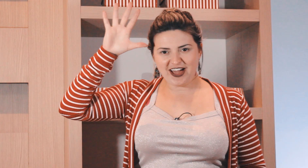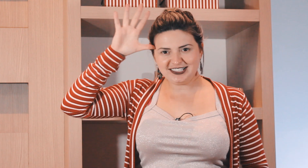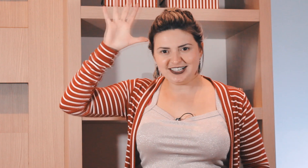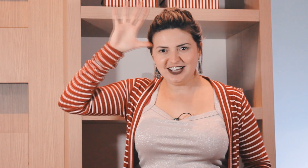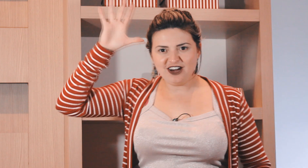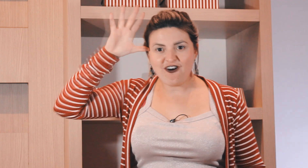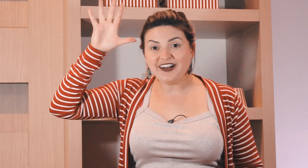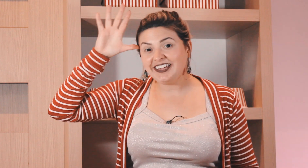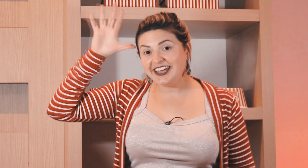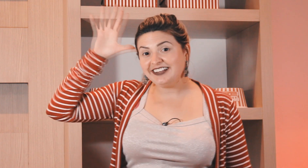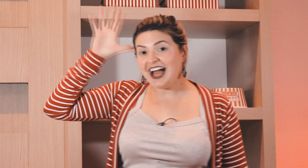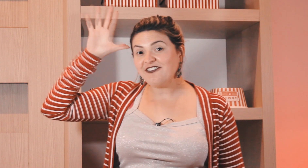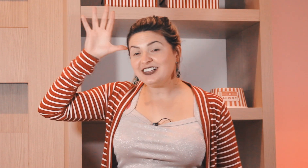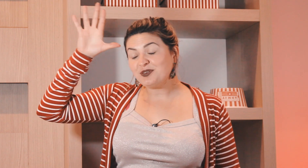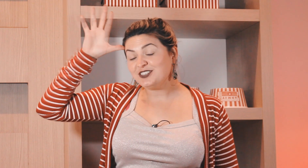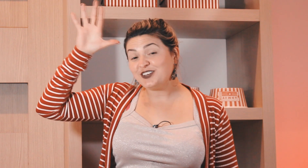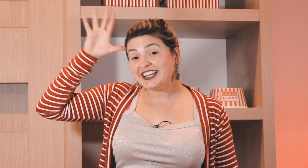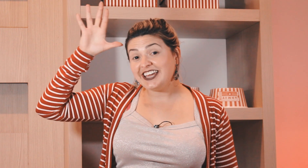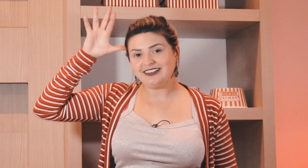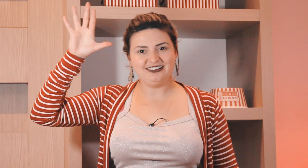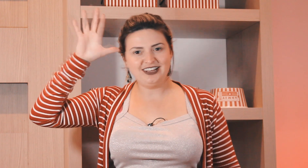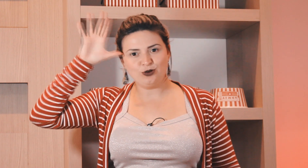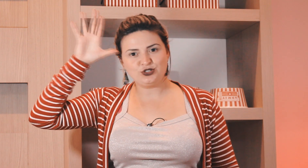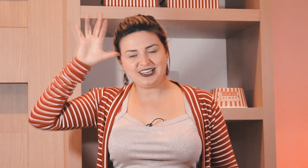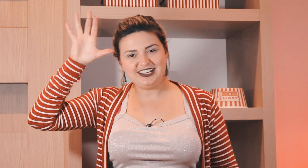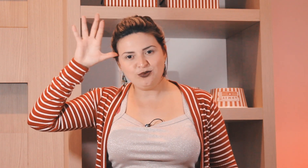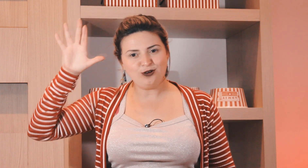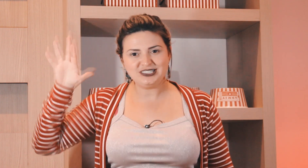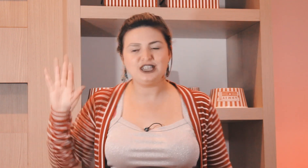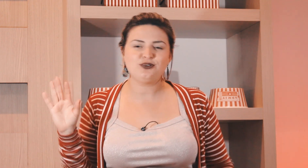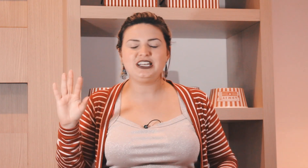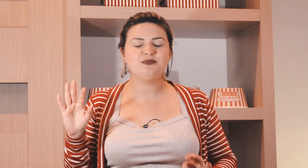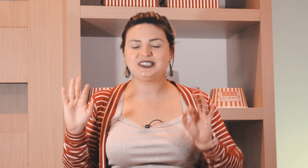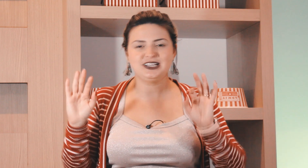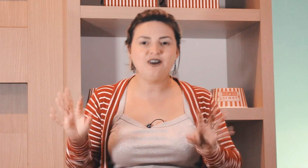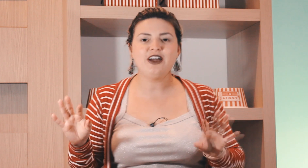não é assim não, quinta isso daqui não é o 5 em Libras